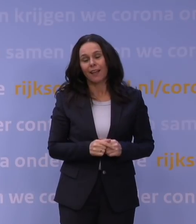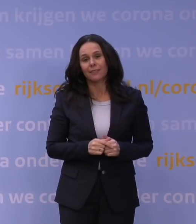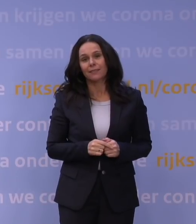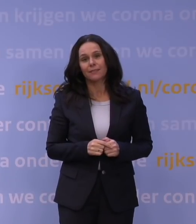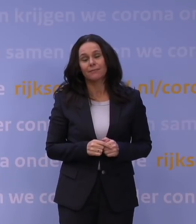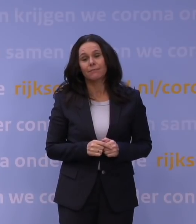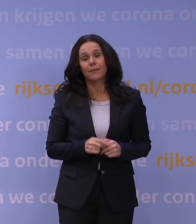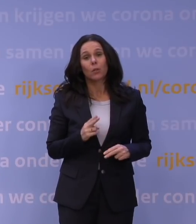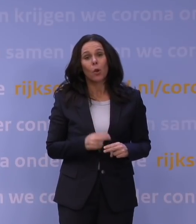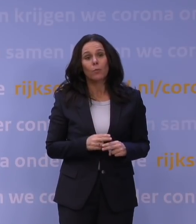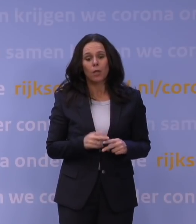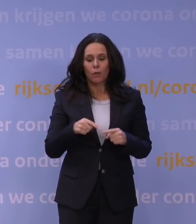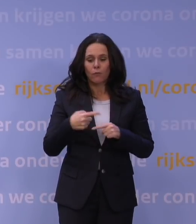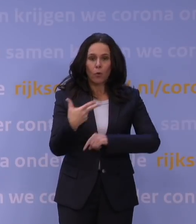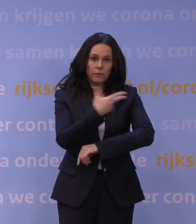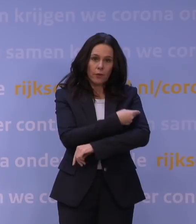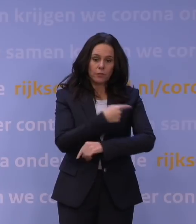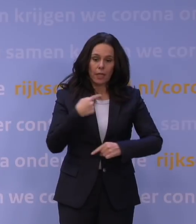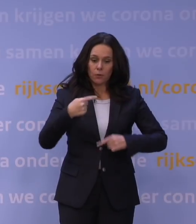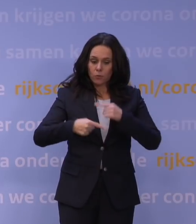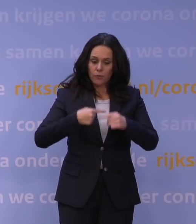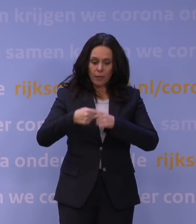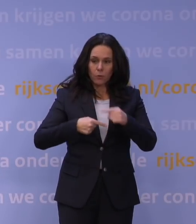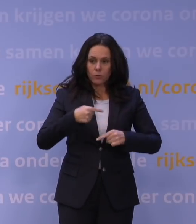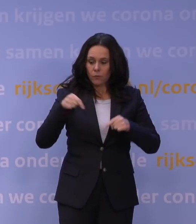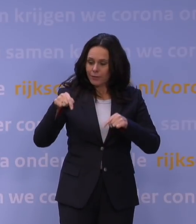het volgende vaccin zal ontwikkeld worden zonder twijfel over deze variant